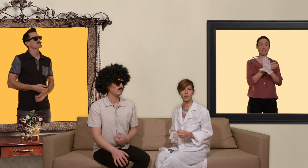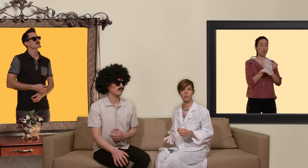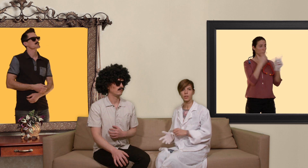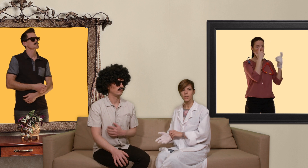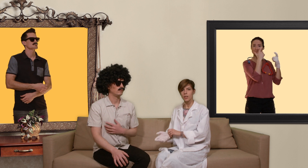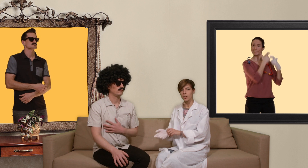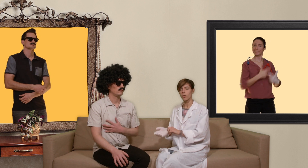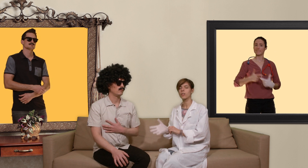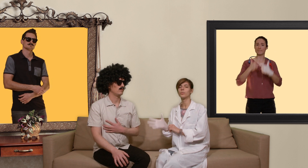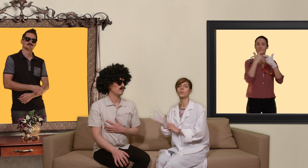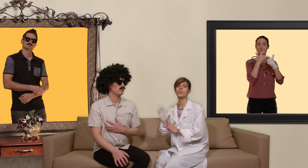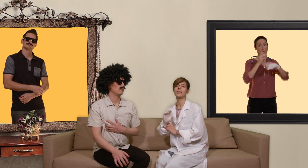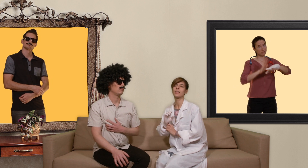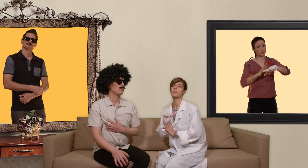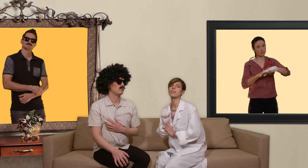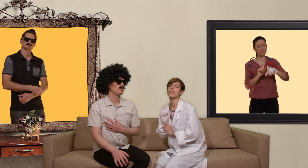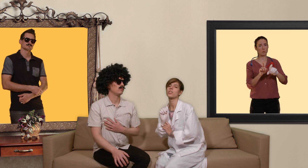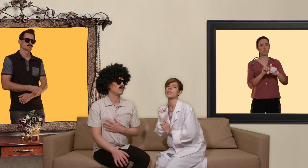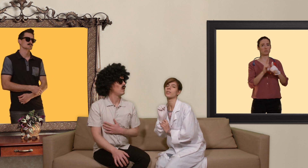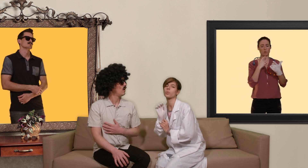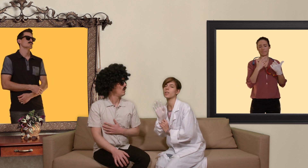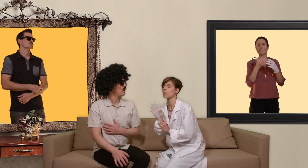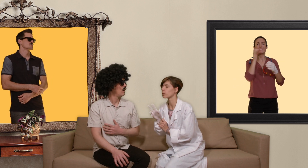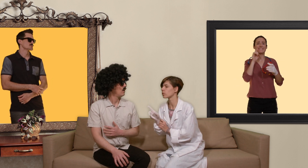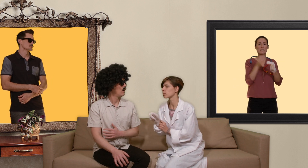on recommande aussi des dépistage des infections sexuellement transmissibles